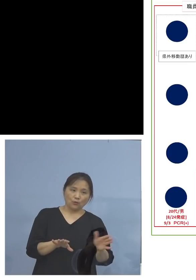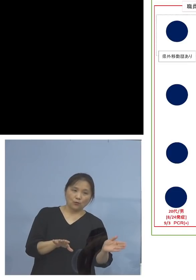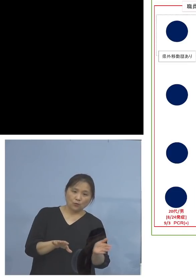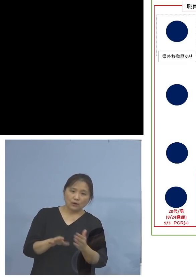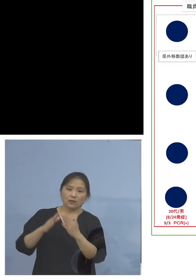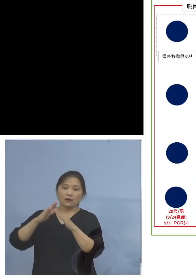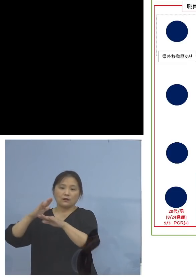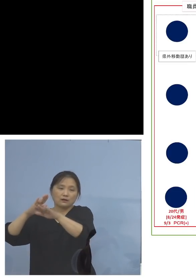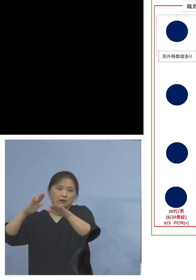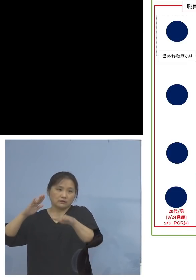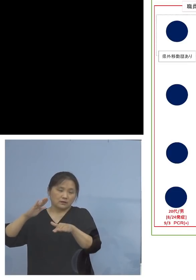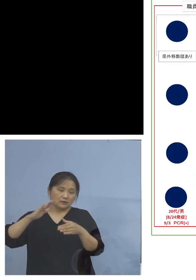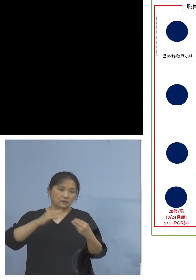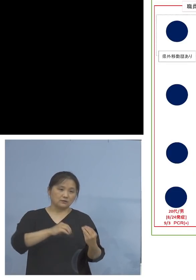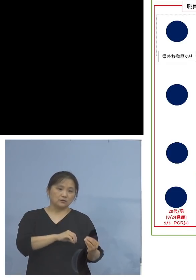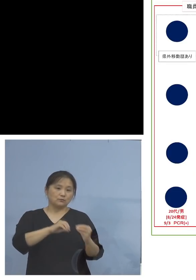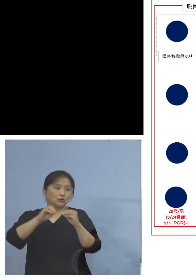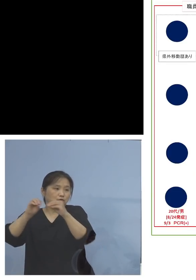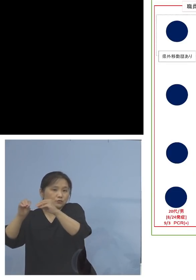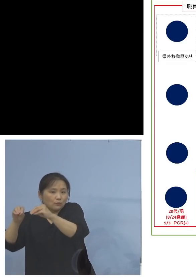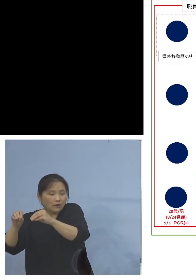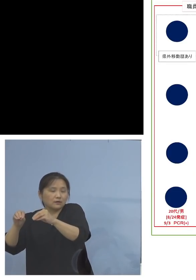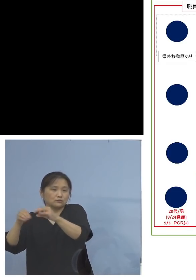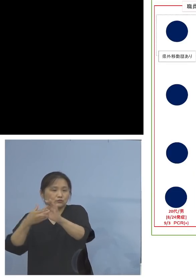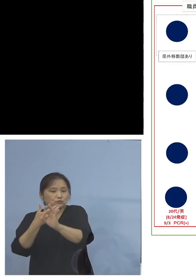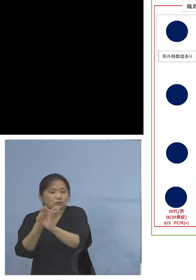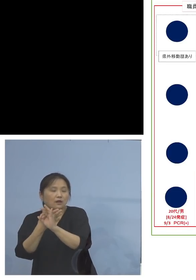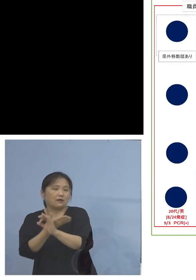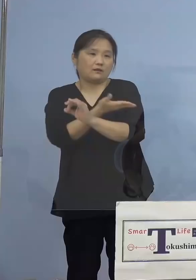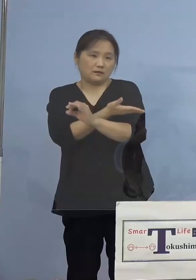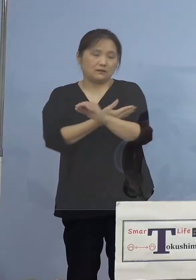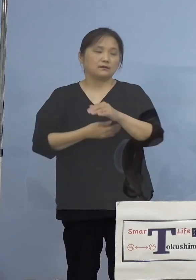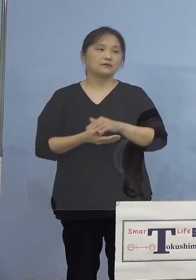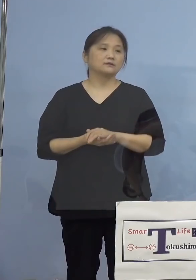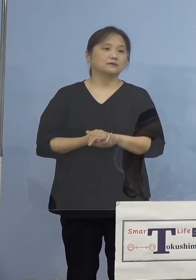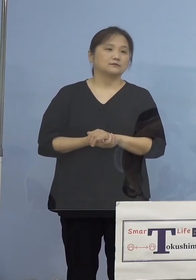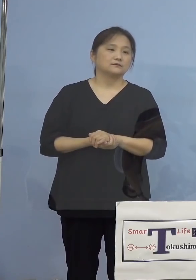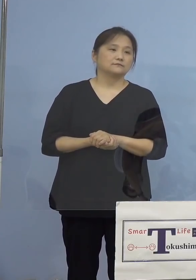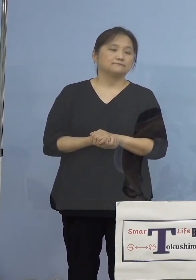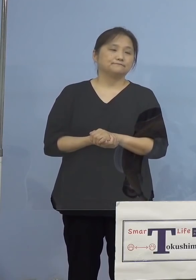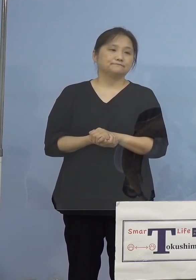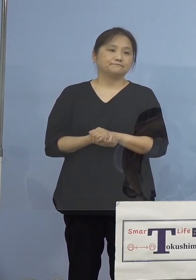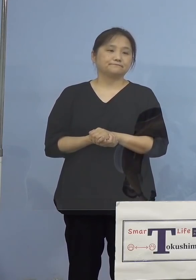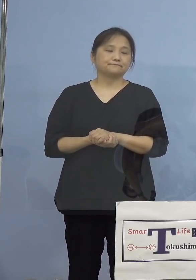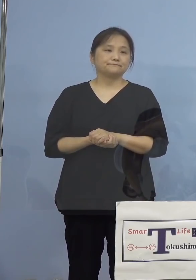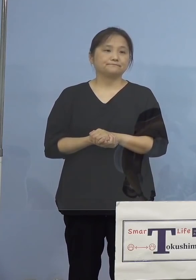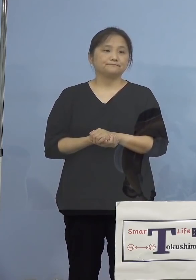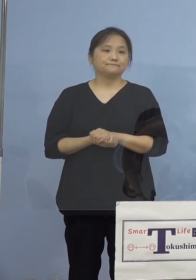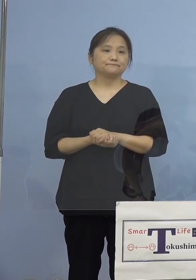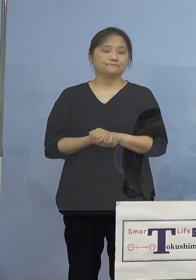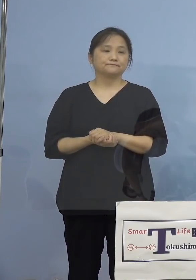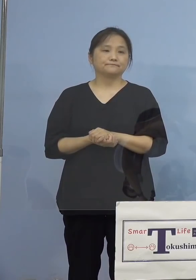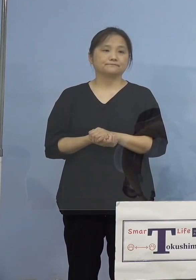持ち込まれる、その典型の一つ ということになりました